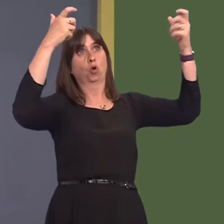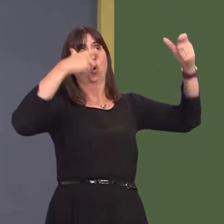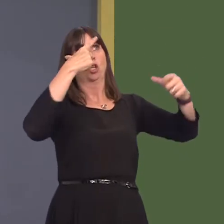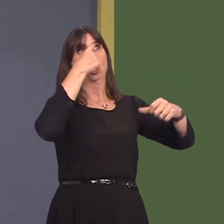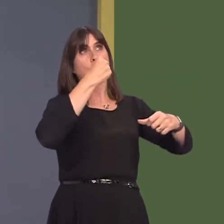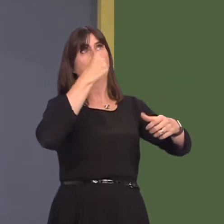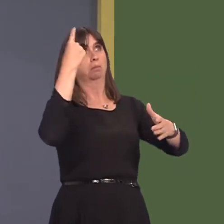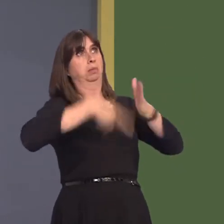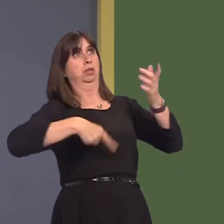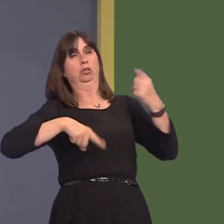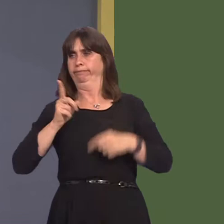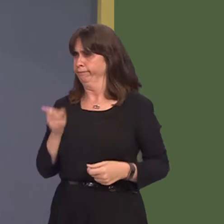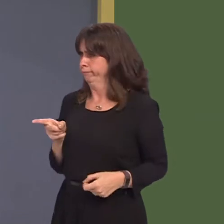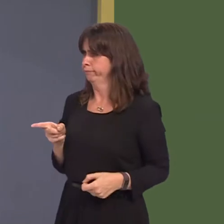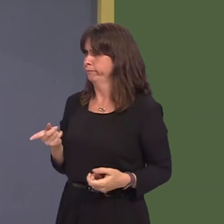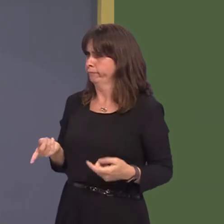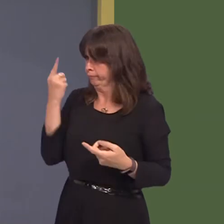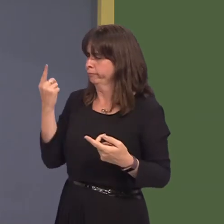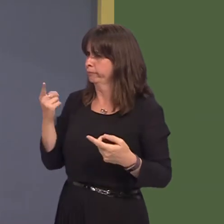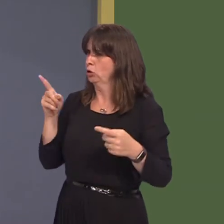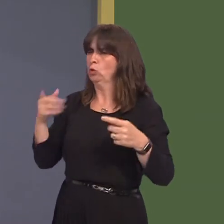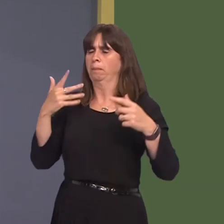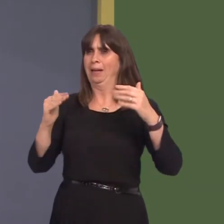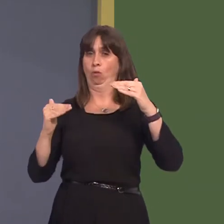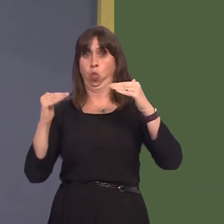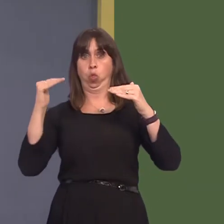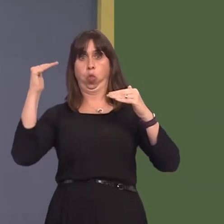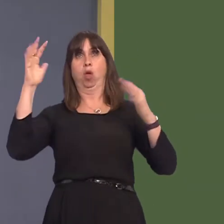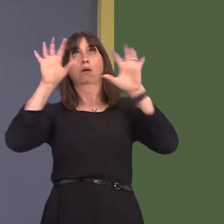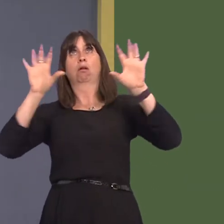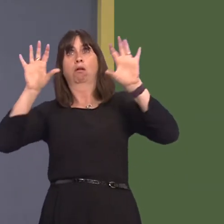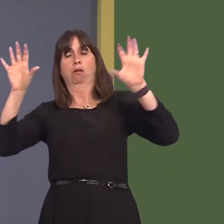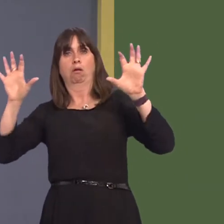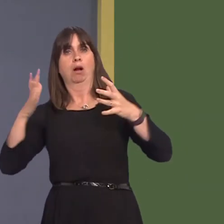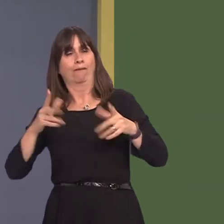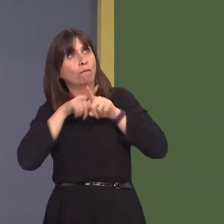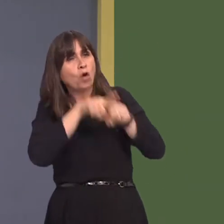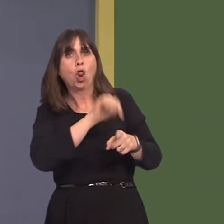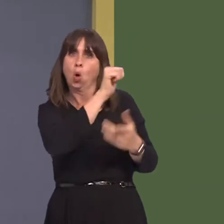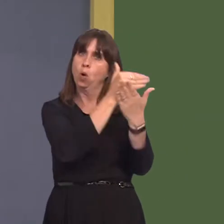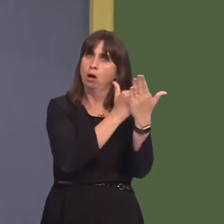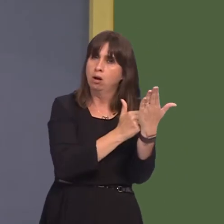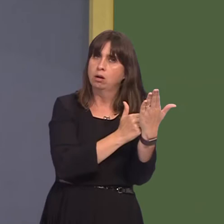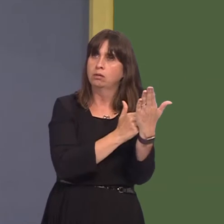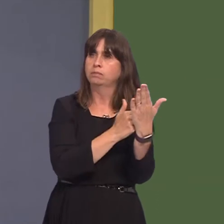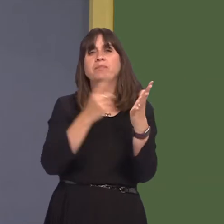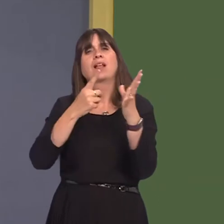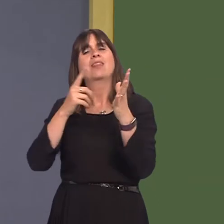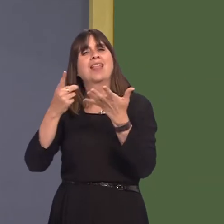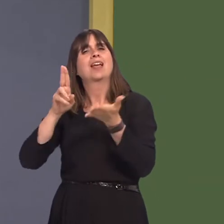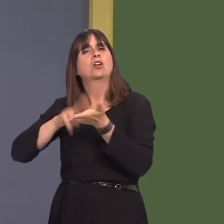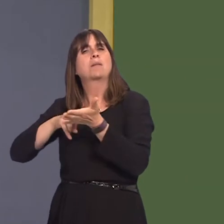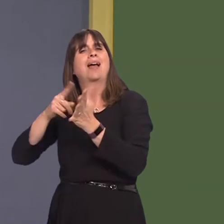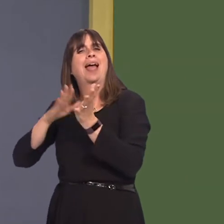this major health problem as quickly as possible. The KeolisAmey contract for delivering rail